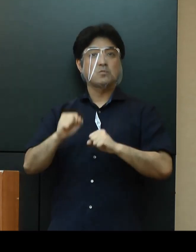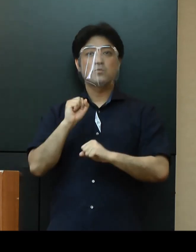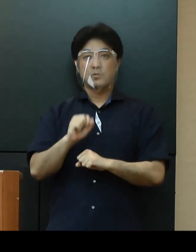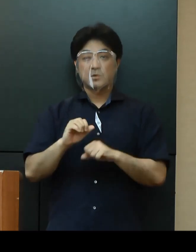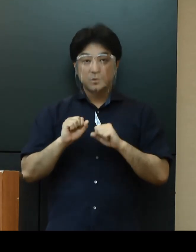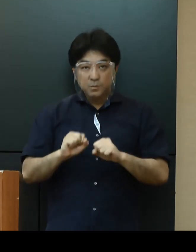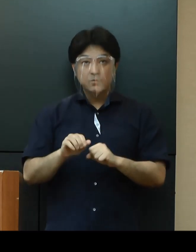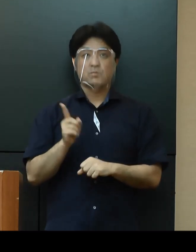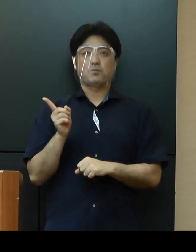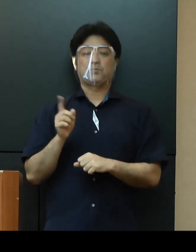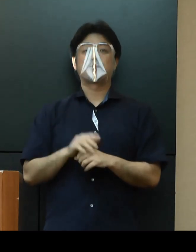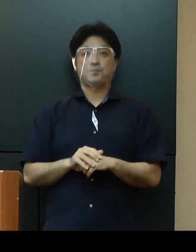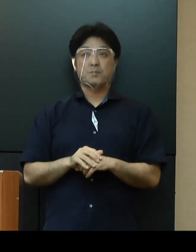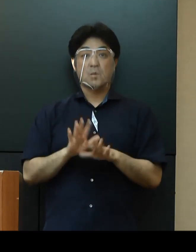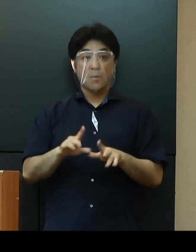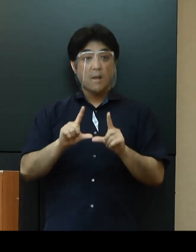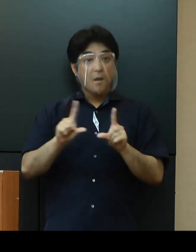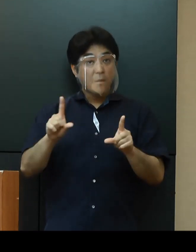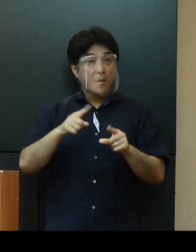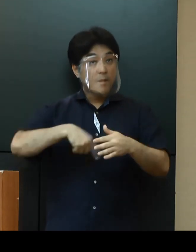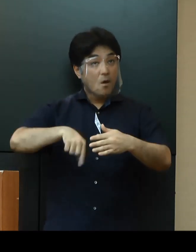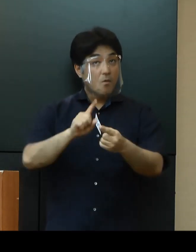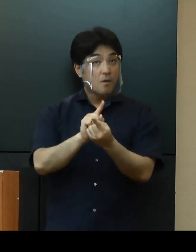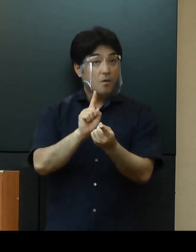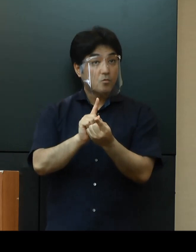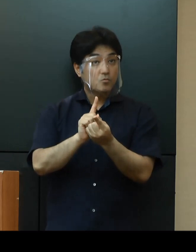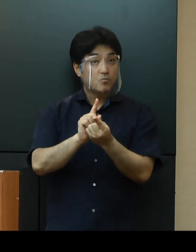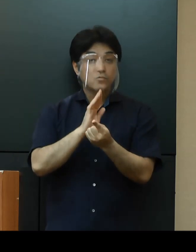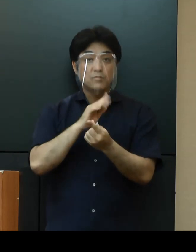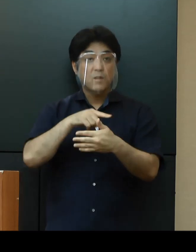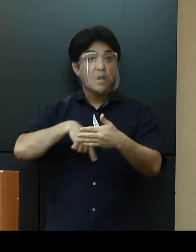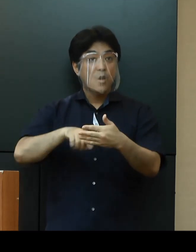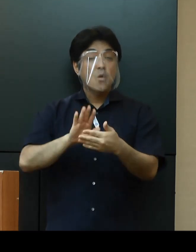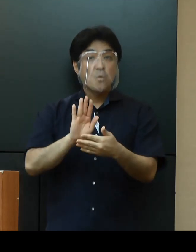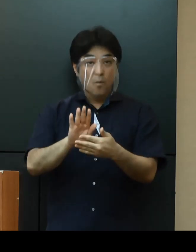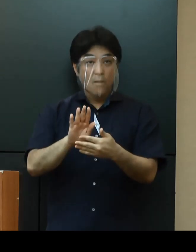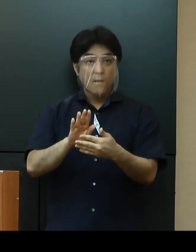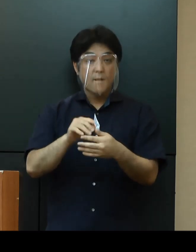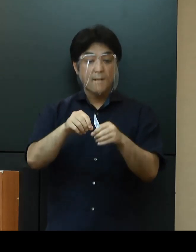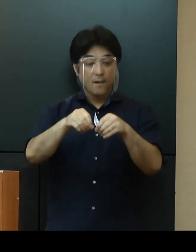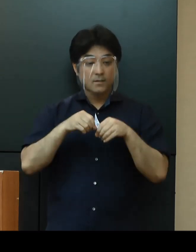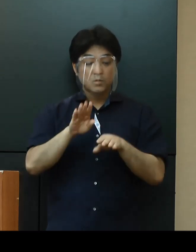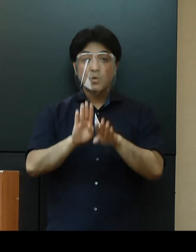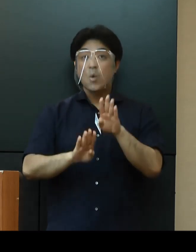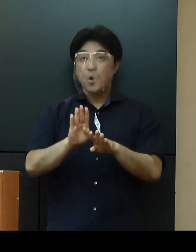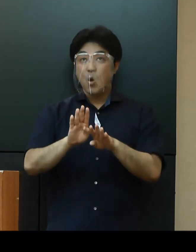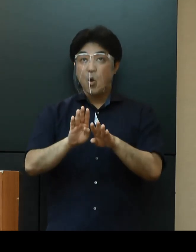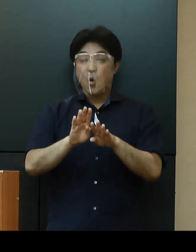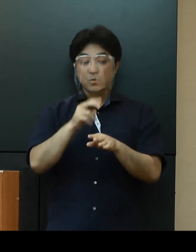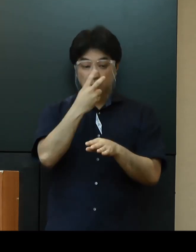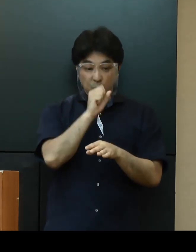今回発表した対策の実施内容については、引き続き感染状況の調査・分析を進めるとともに